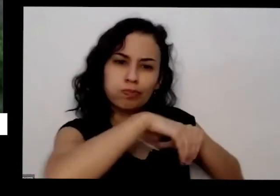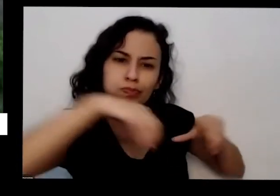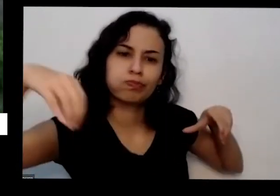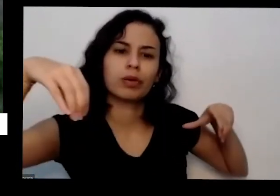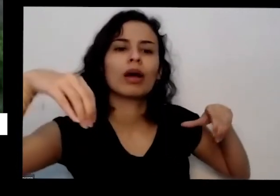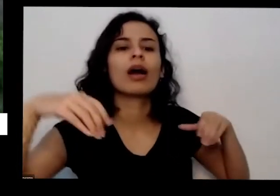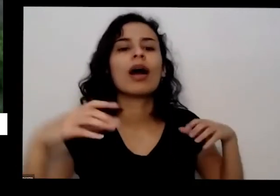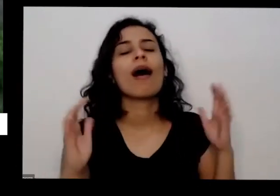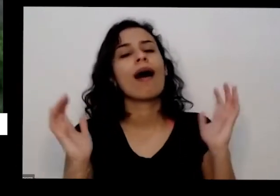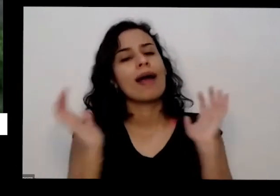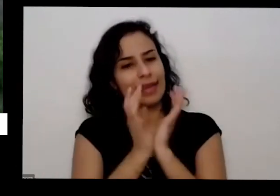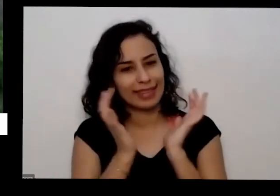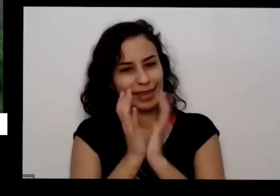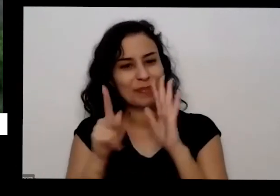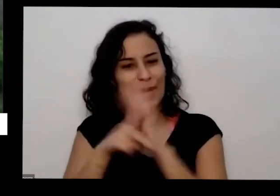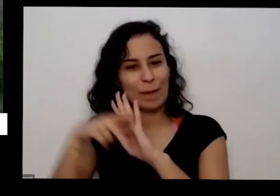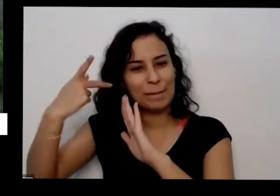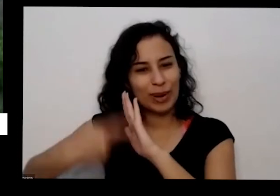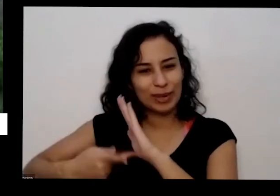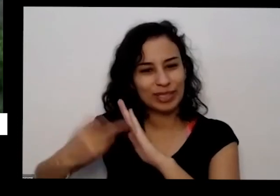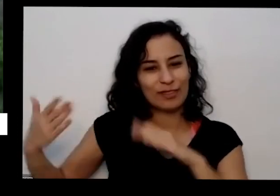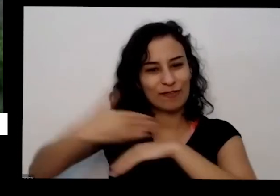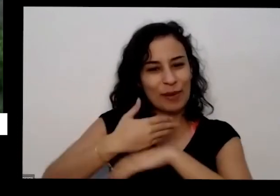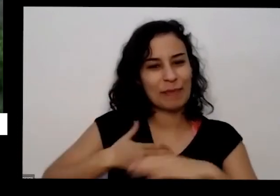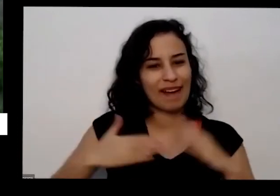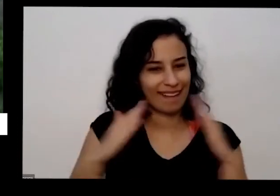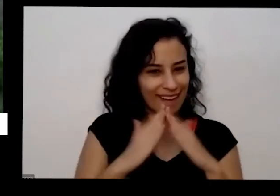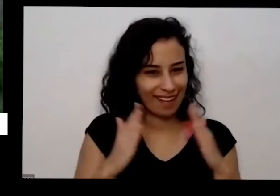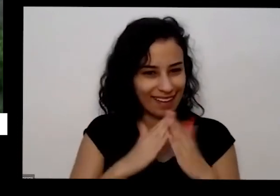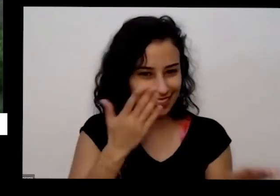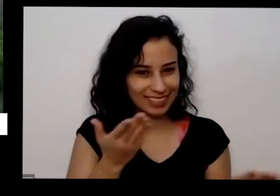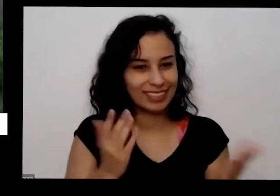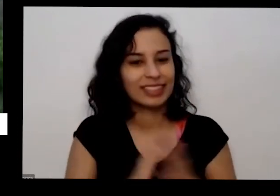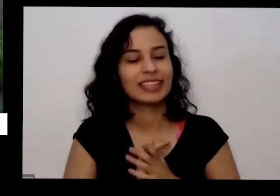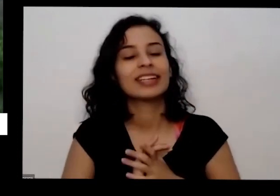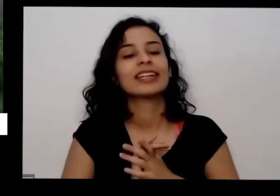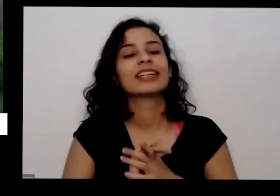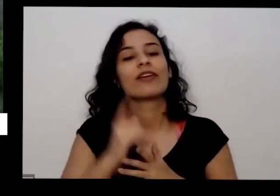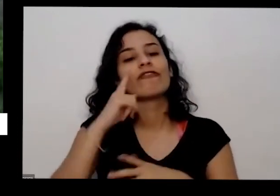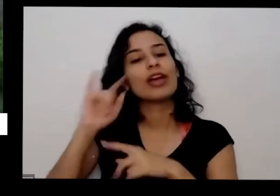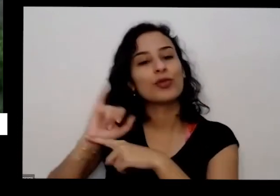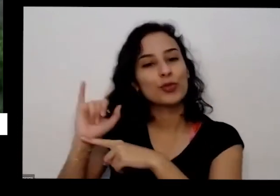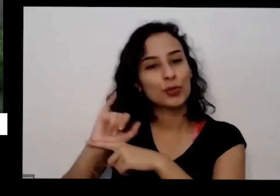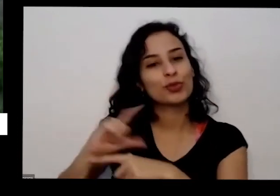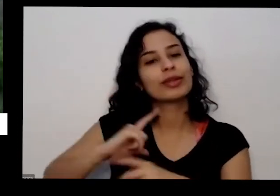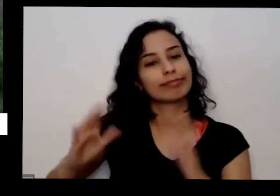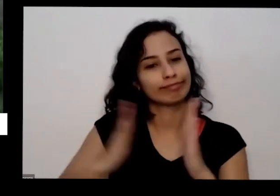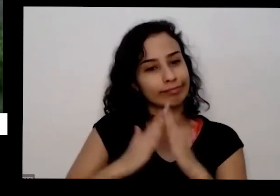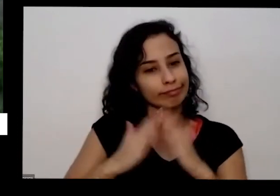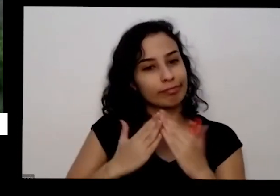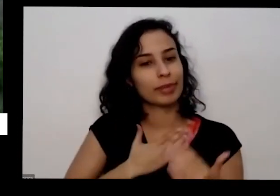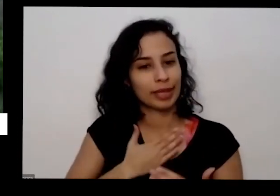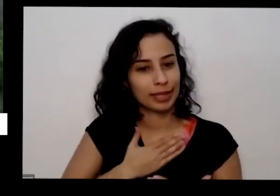aqui os vídeos que vocês estão vendo lá no no canal no YouTube foram gravados aqui em casa e